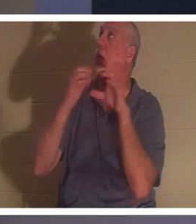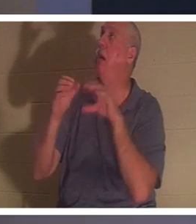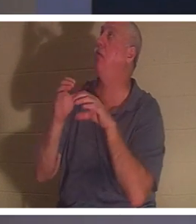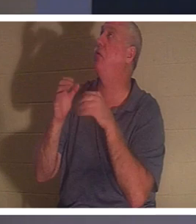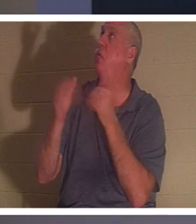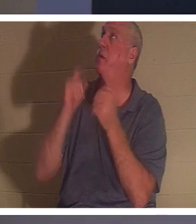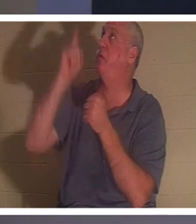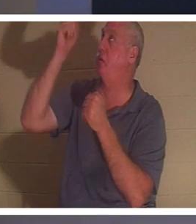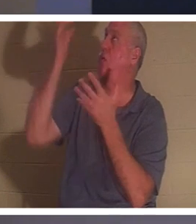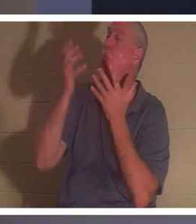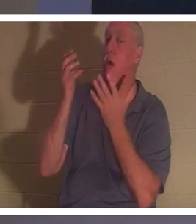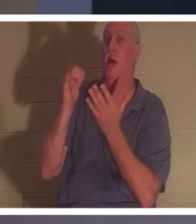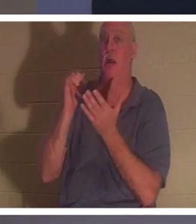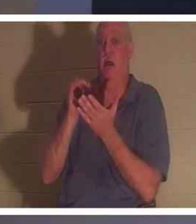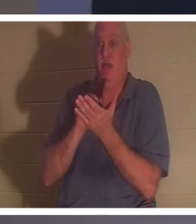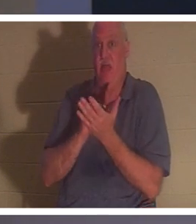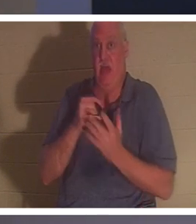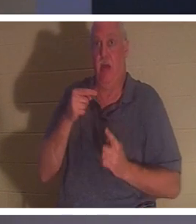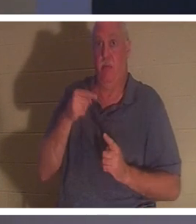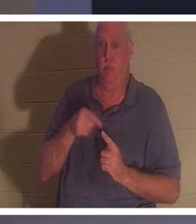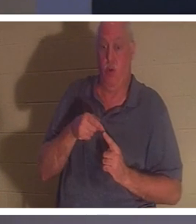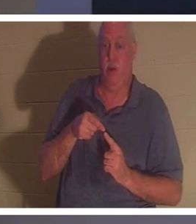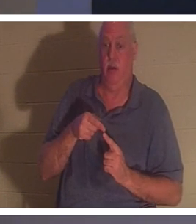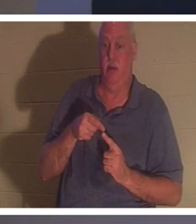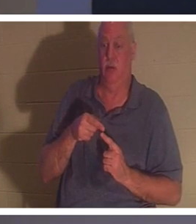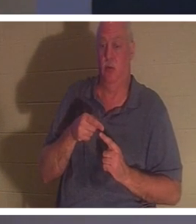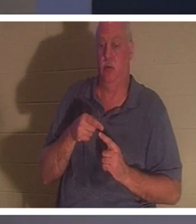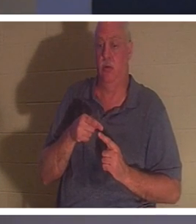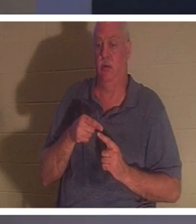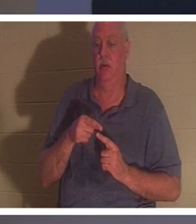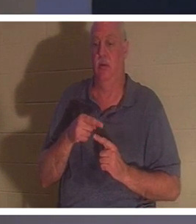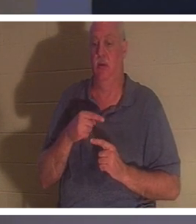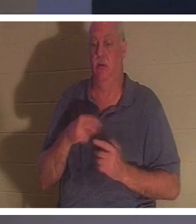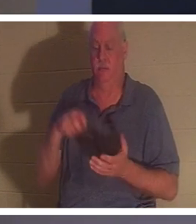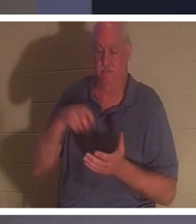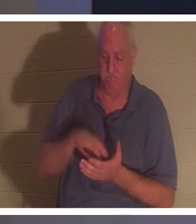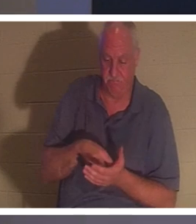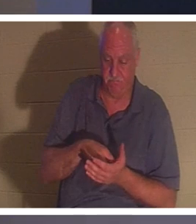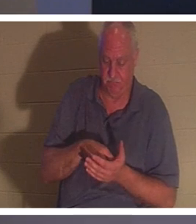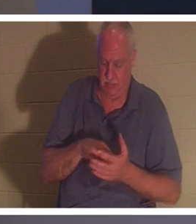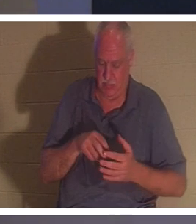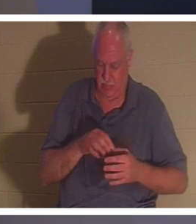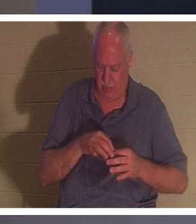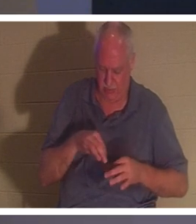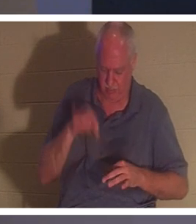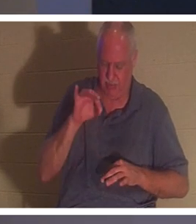人が膝をむき出しにして霊の中で「大丈夫、主よ、私は